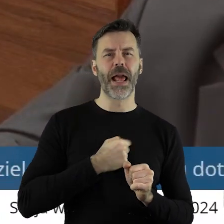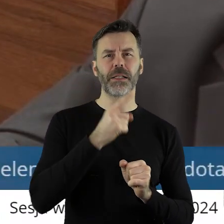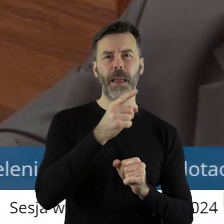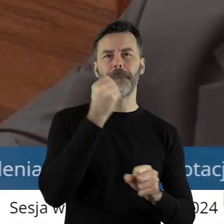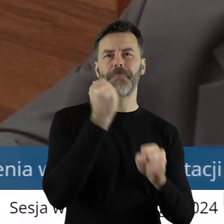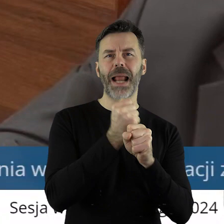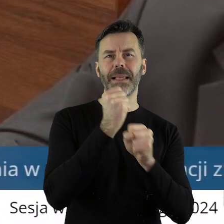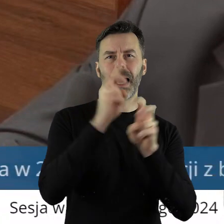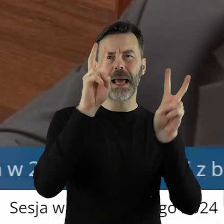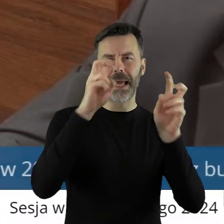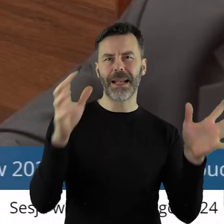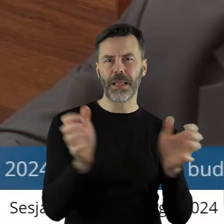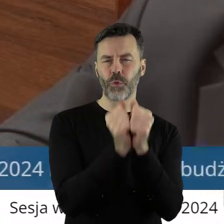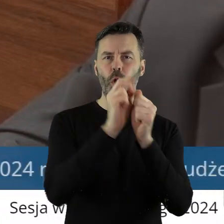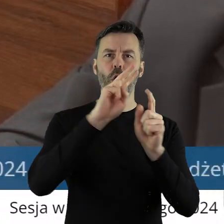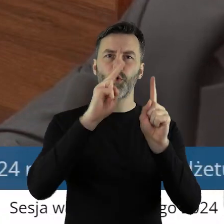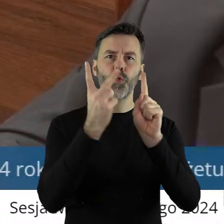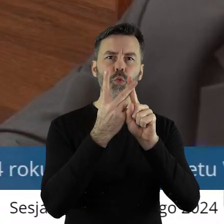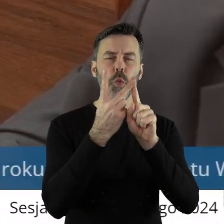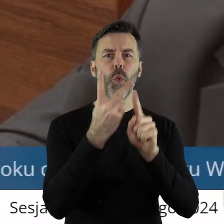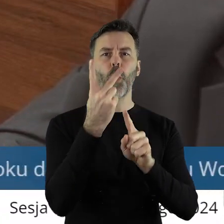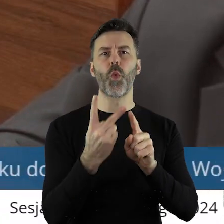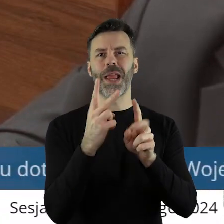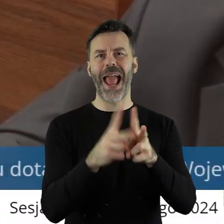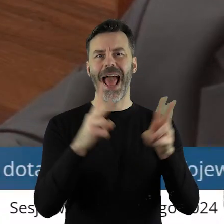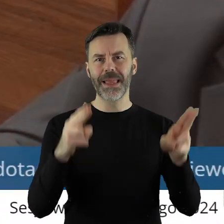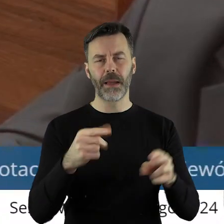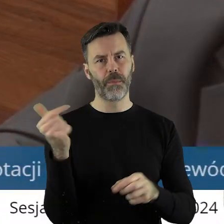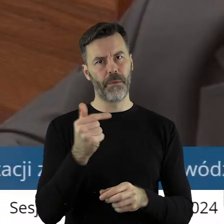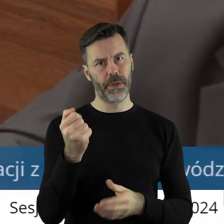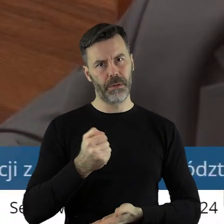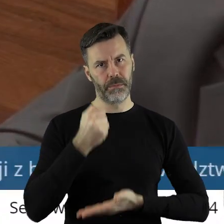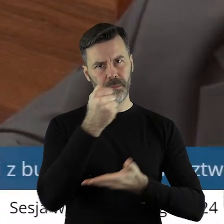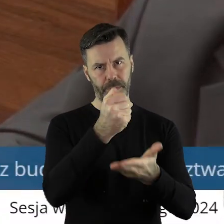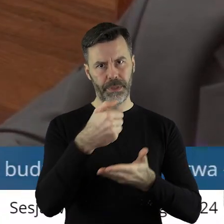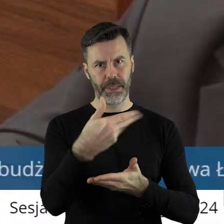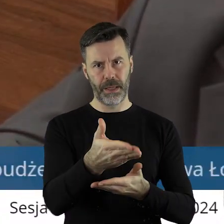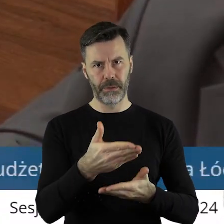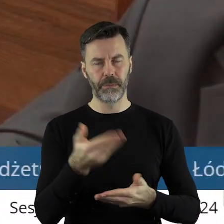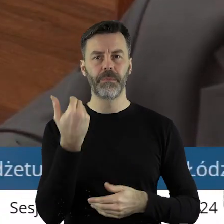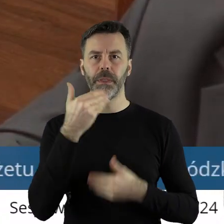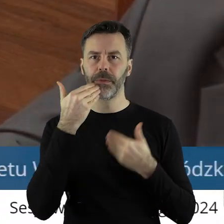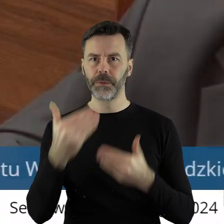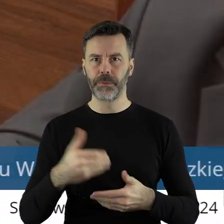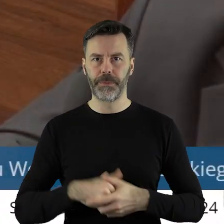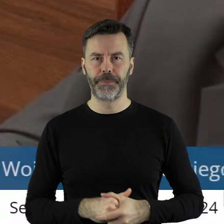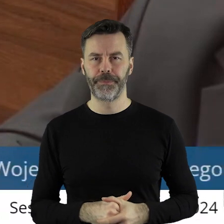prace ratunkowe, drugi etap, powinny być przyznane pieniądze. Dziękuję bardzo.